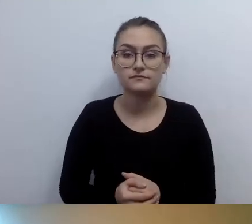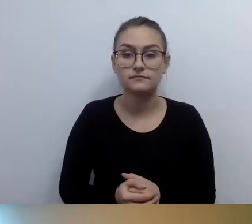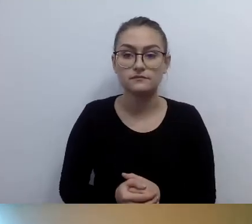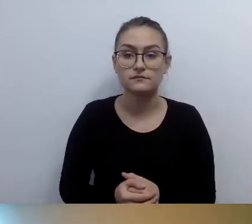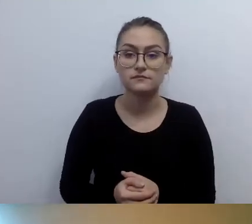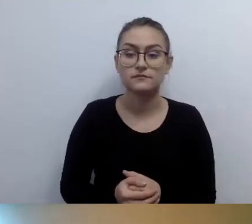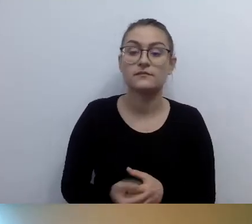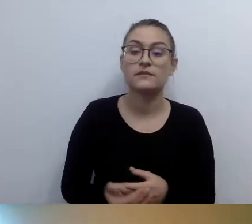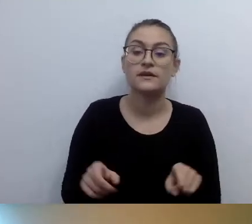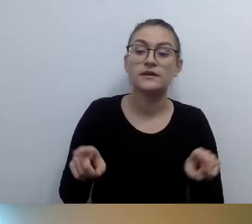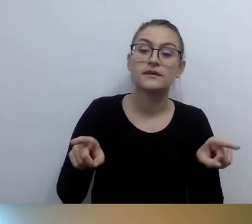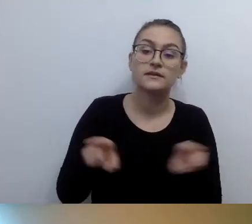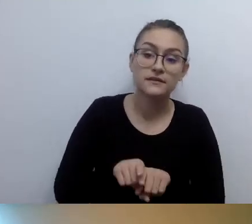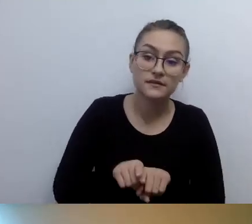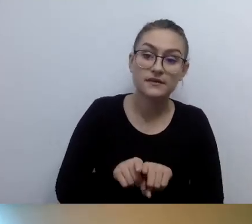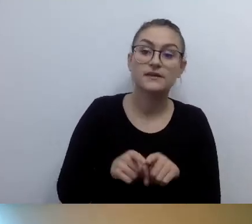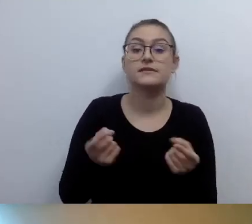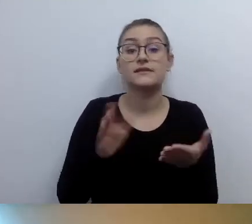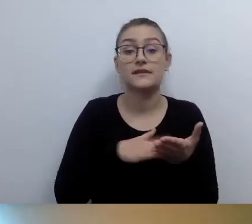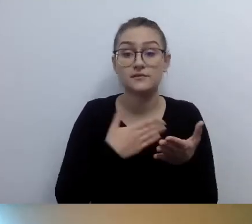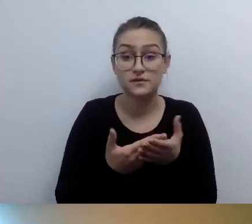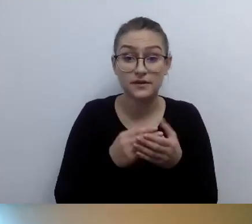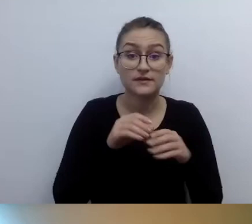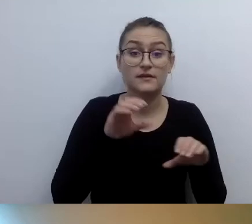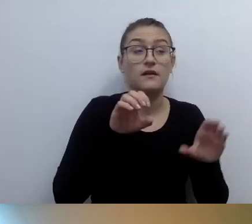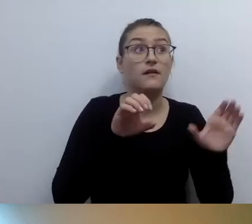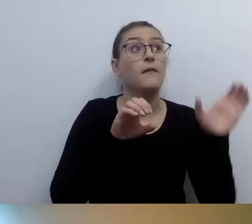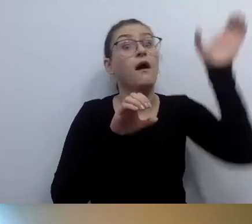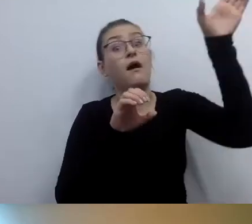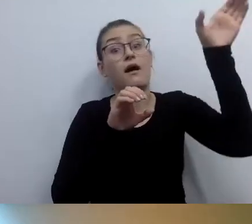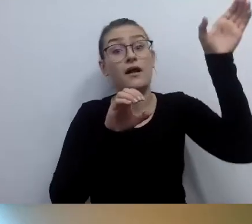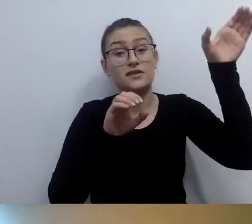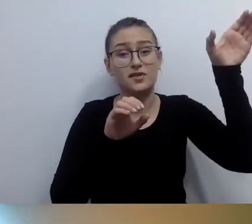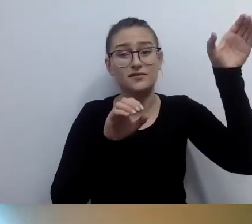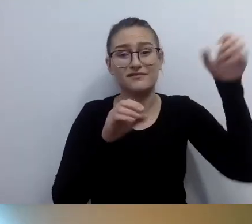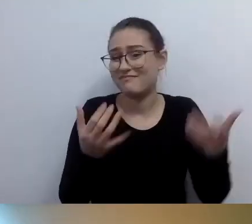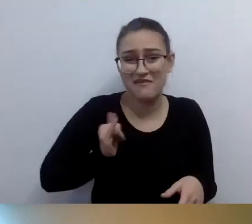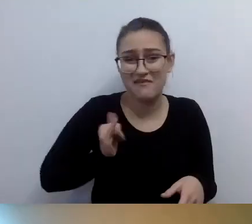Jak będzie trzeba wysoko zadzierać rękę, to nie będzie wygodnie. Jak będzie zbyt nisko, to też nie będzie wygodnie.